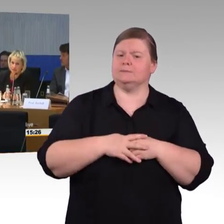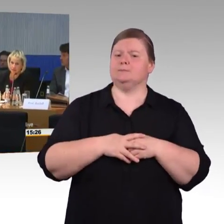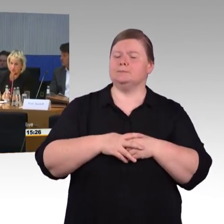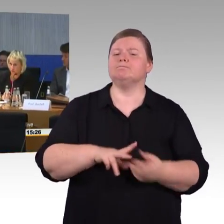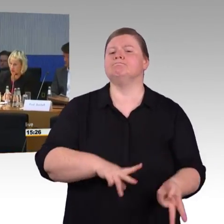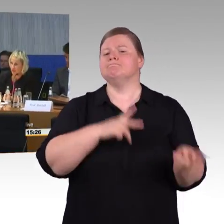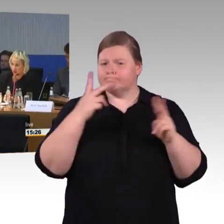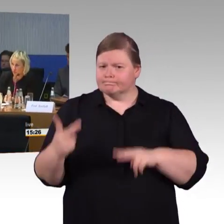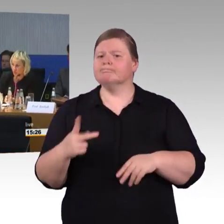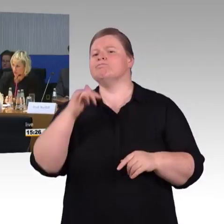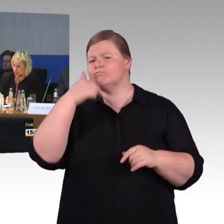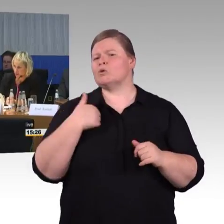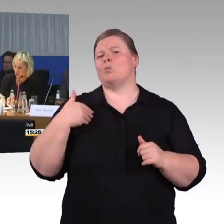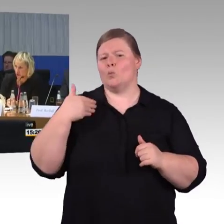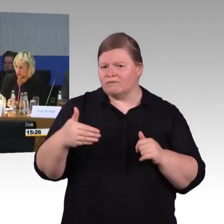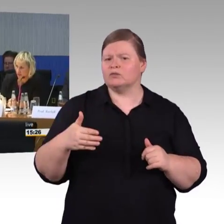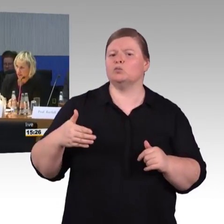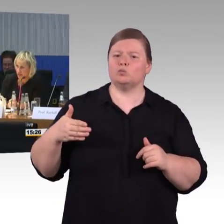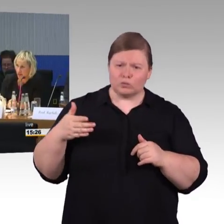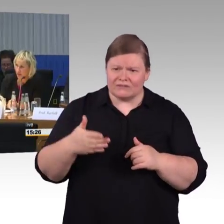der Nahverkehr soll sukzessive auch mit WLAN ausgestattet werden.